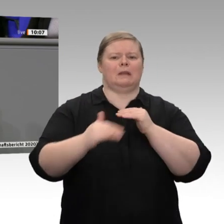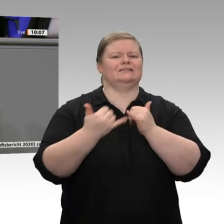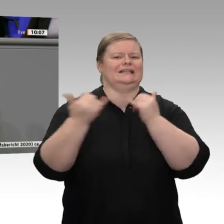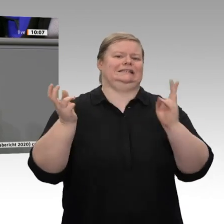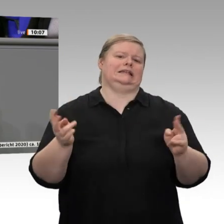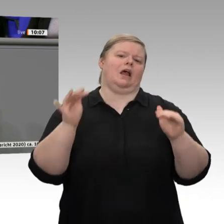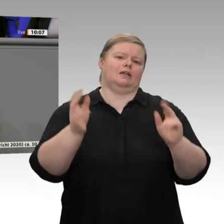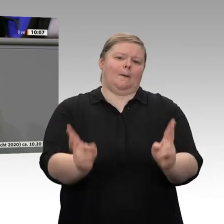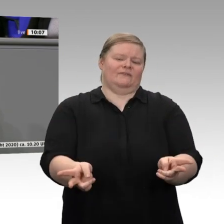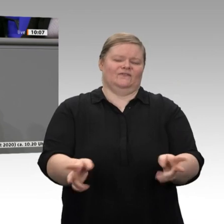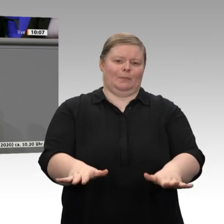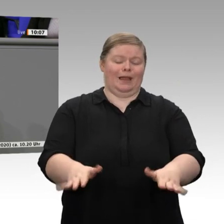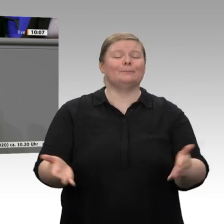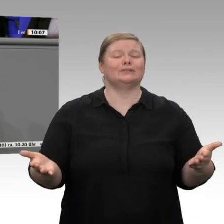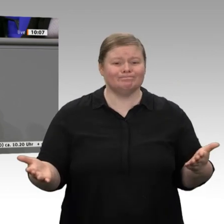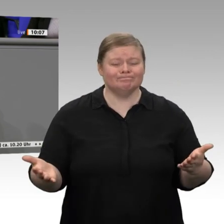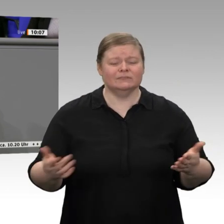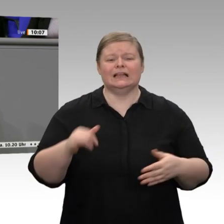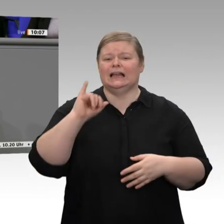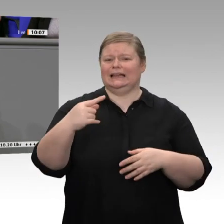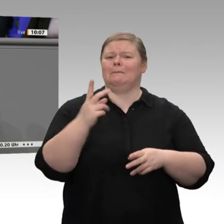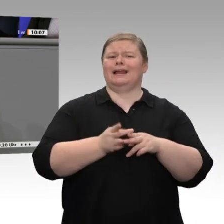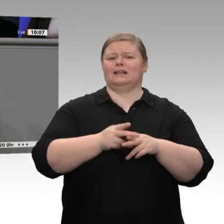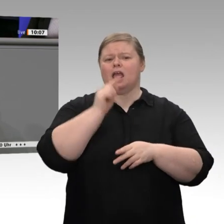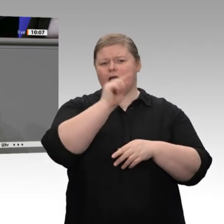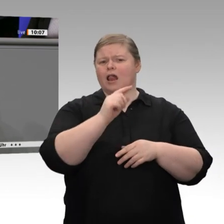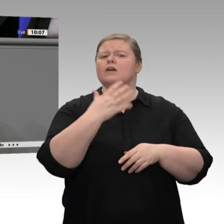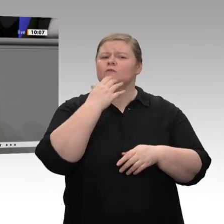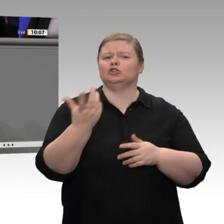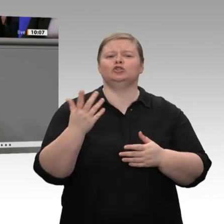abschließen, der zur Standortsicherung dient. Da sollten beim Wirtschaftsminister